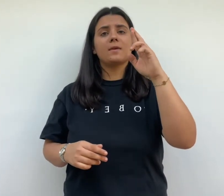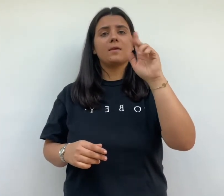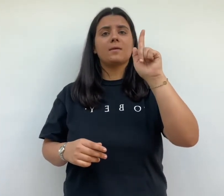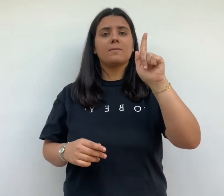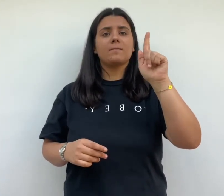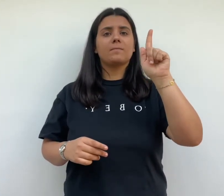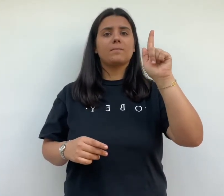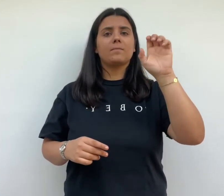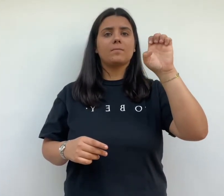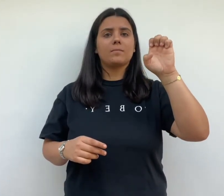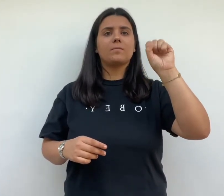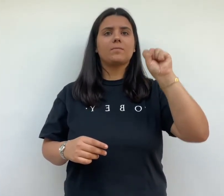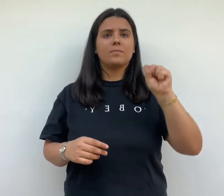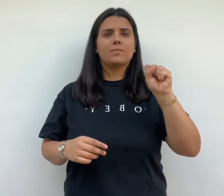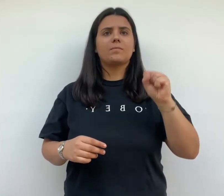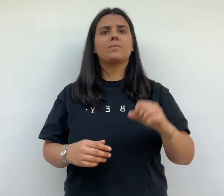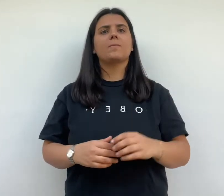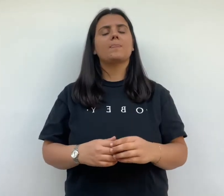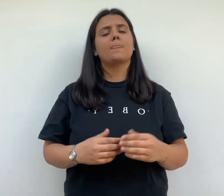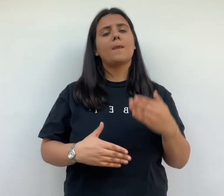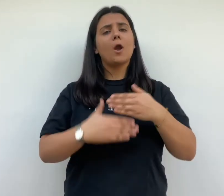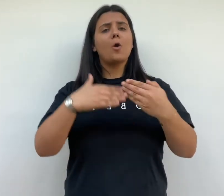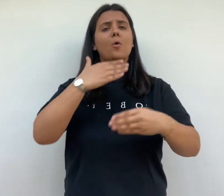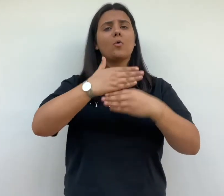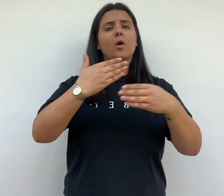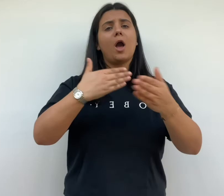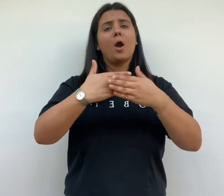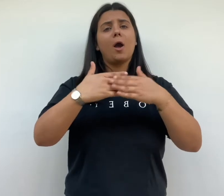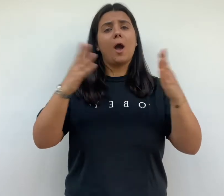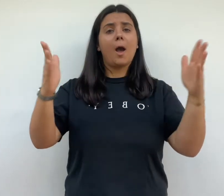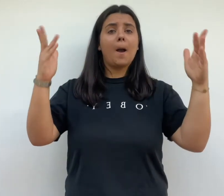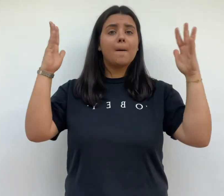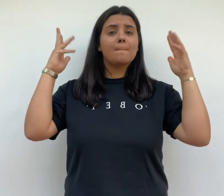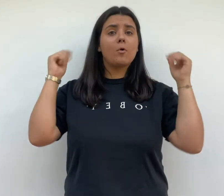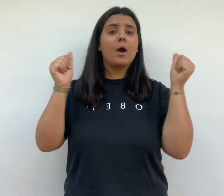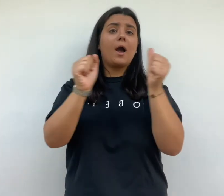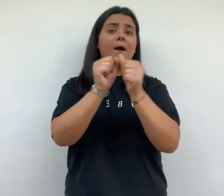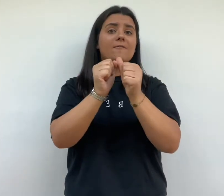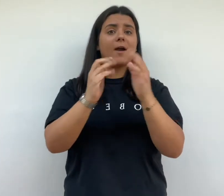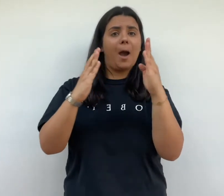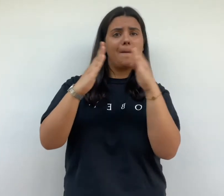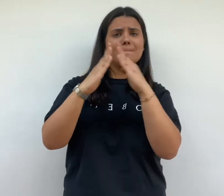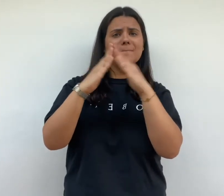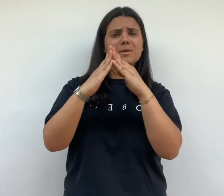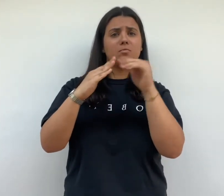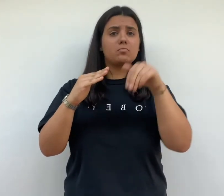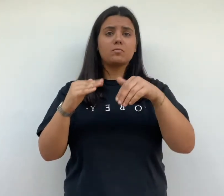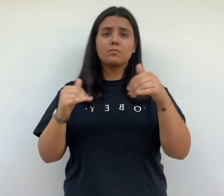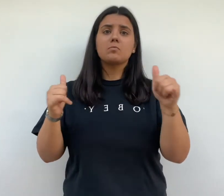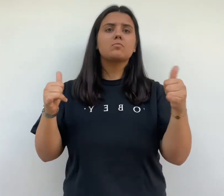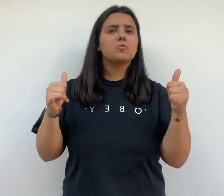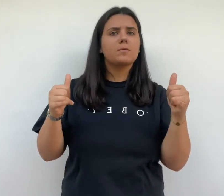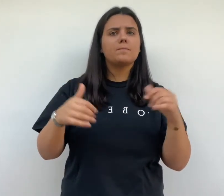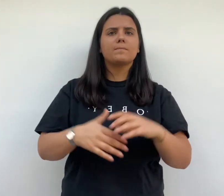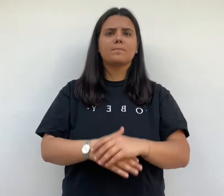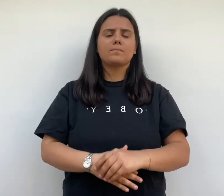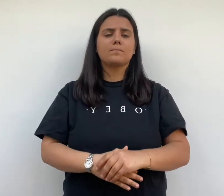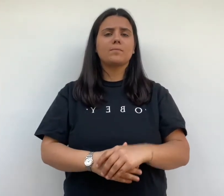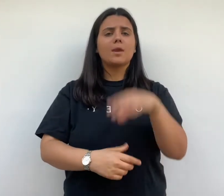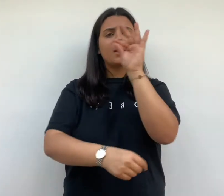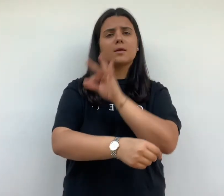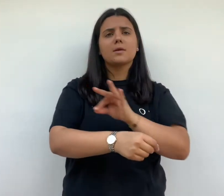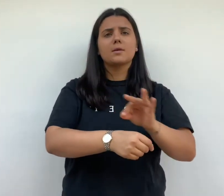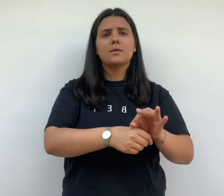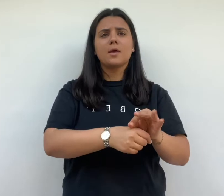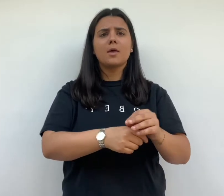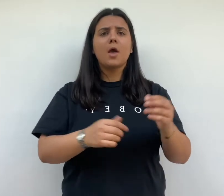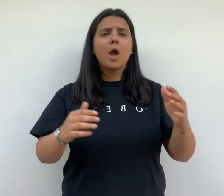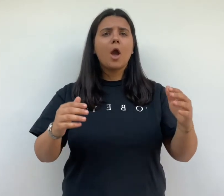cité frugès est construite à côté d'un bois sur lequel s'ouvre les maisons arcade l'architecte